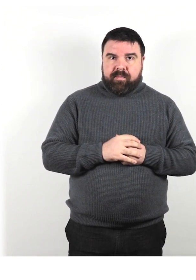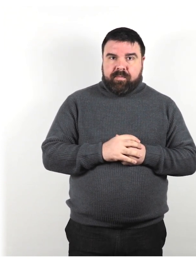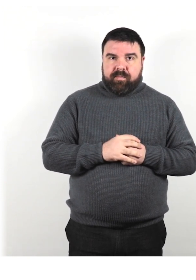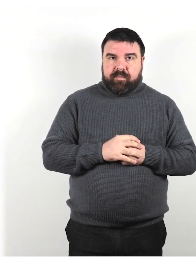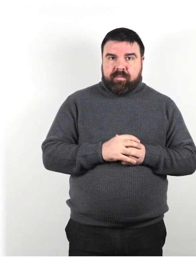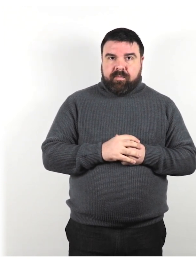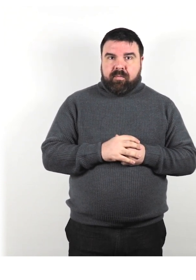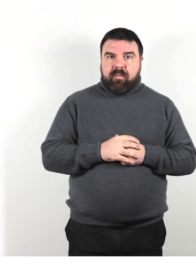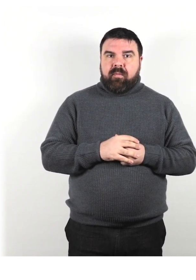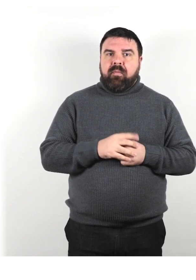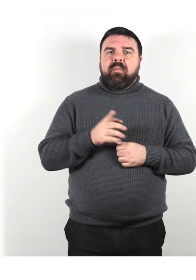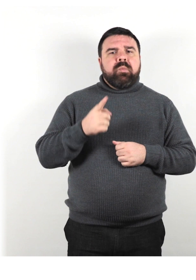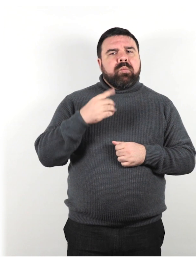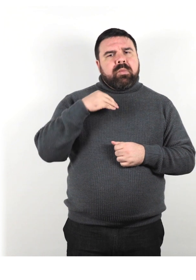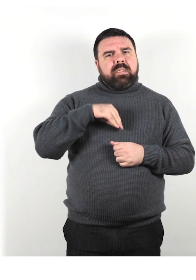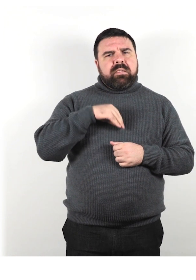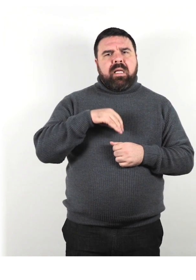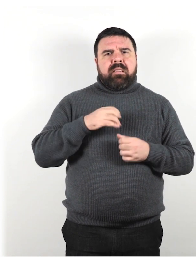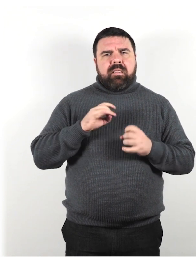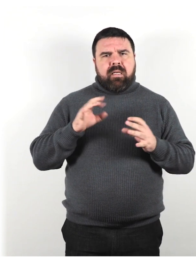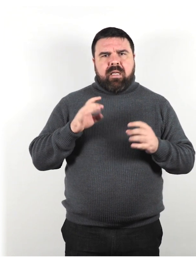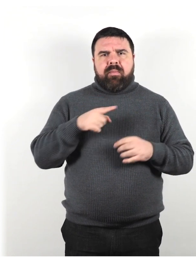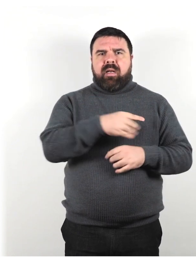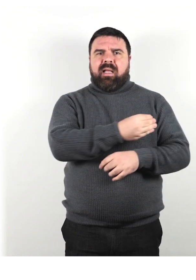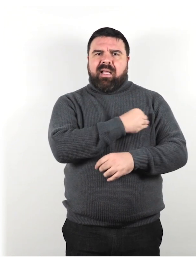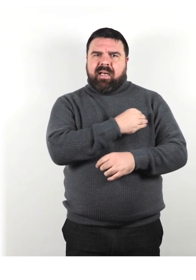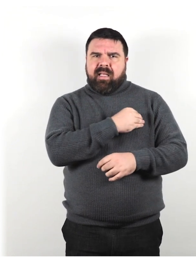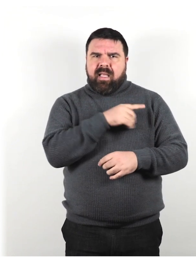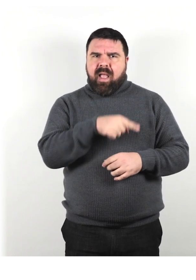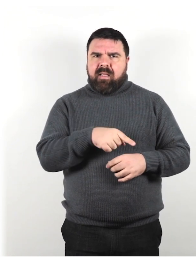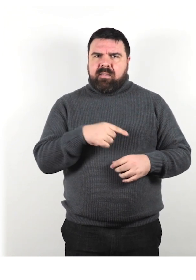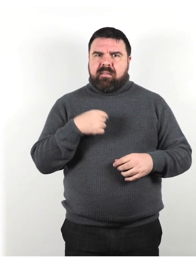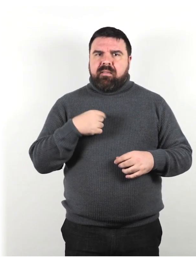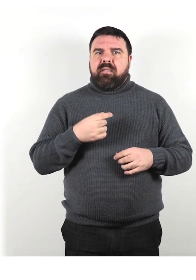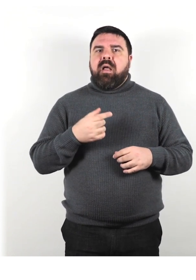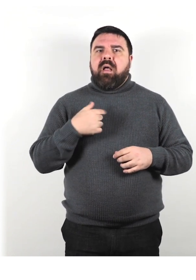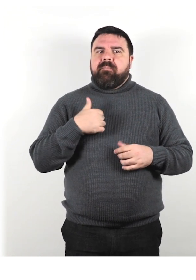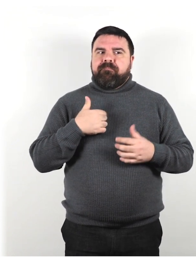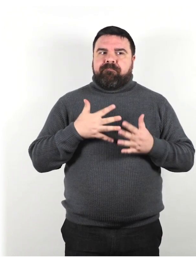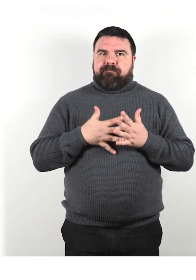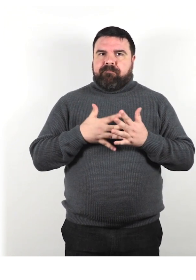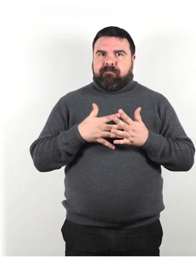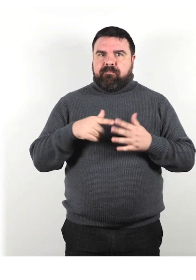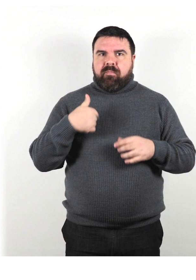Sentiti libero di rifiutare una richiesta se non ti senti a tuo agio o non sei in grado di soddisfarla.